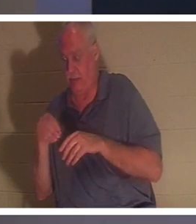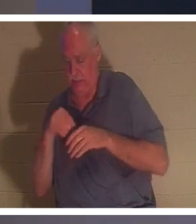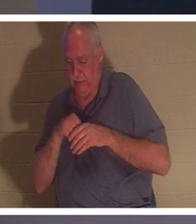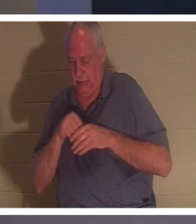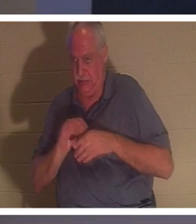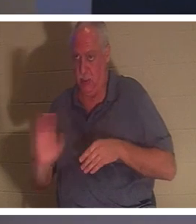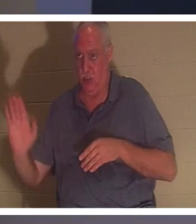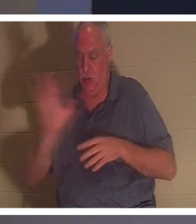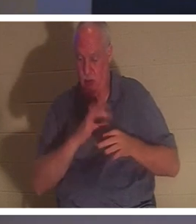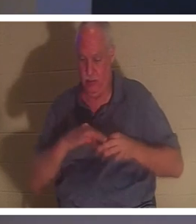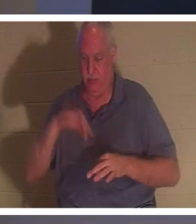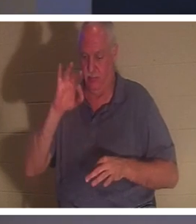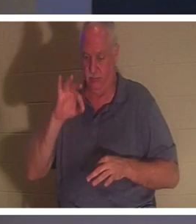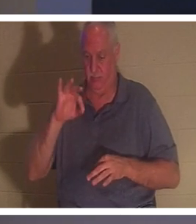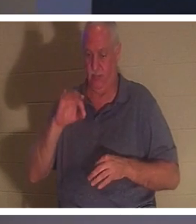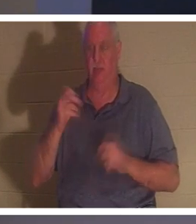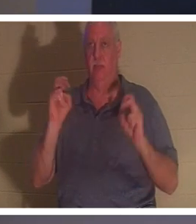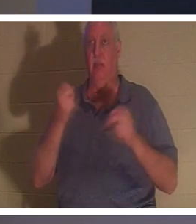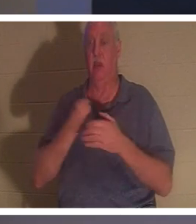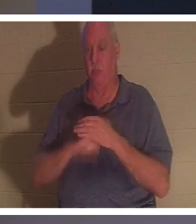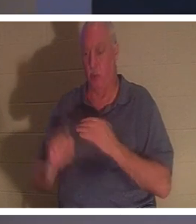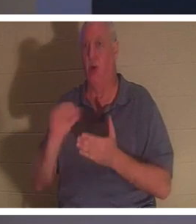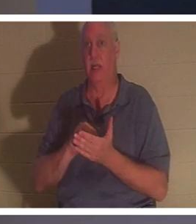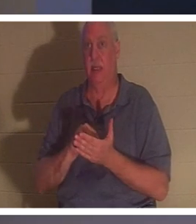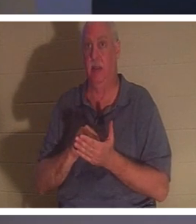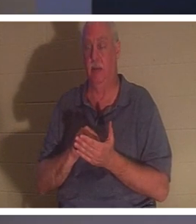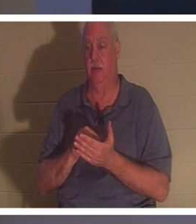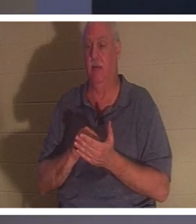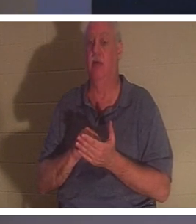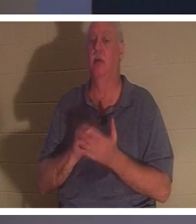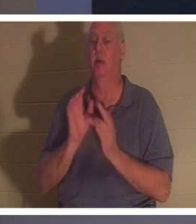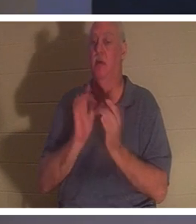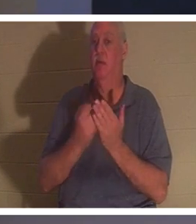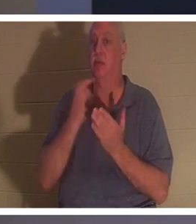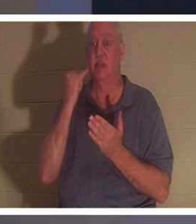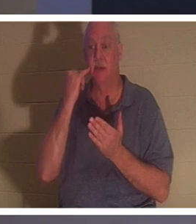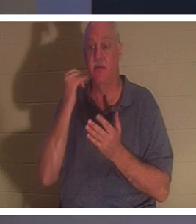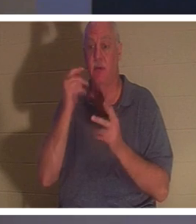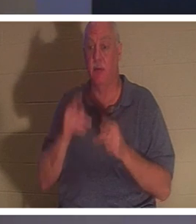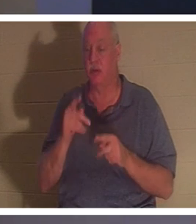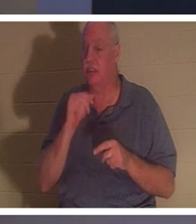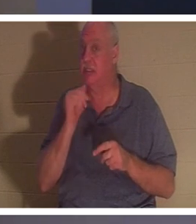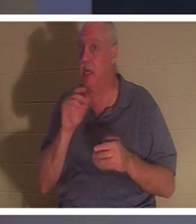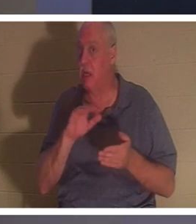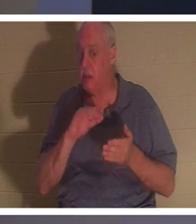आपका फिर से जन्म हुआ है! बाइबल कहती है, "जब तक कोई मनुष्य दोबारा जन्म न ले, वह परमेश्वर का राज्य नहीं देख सकता।"